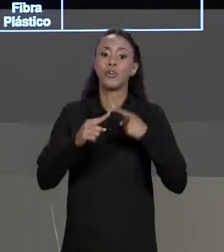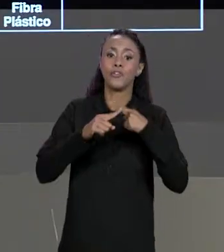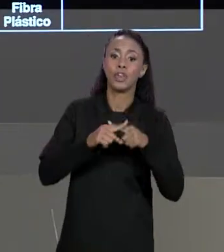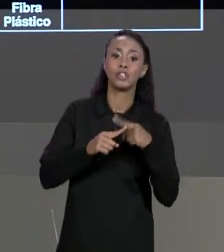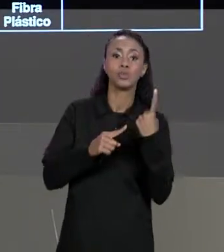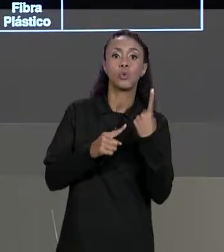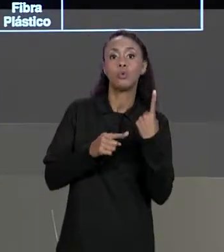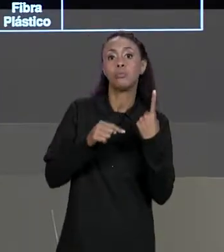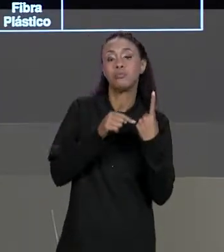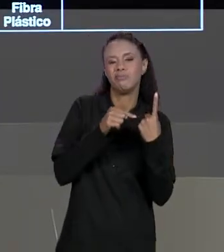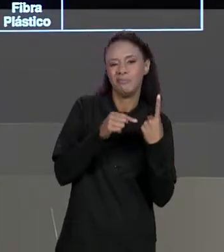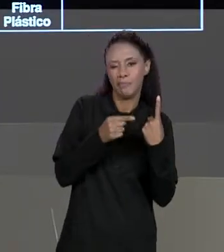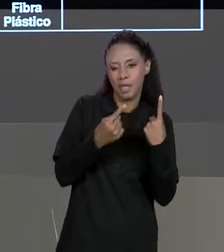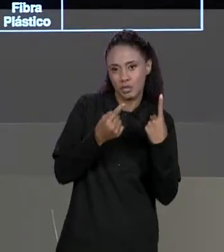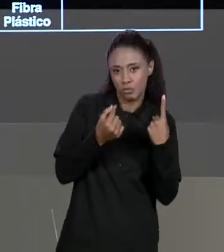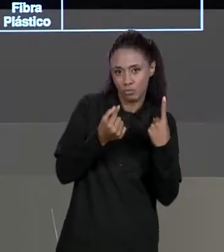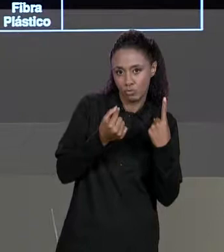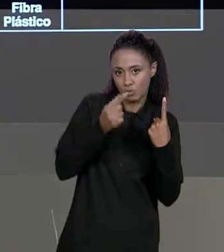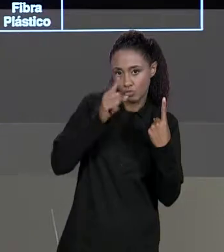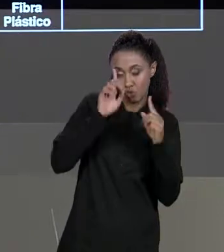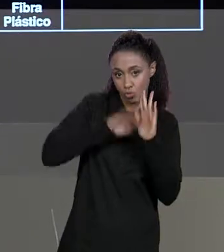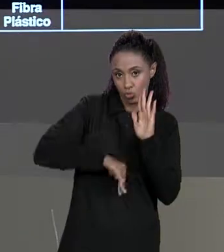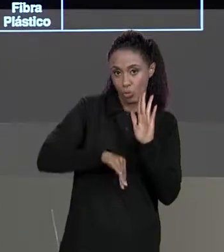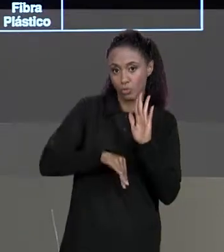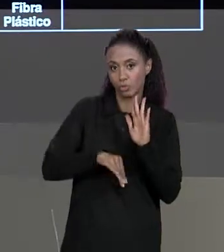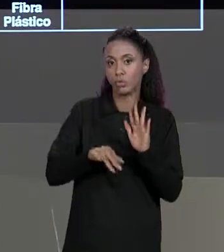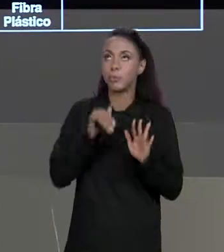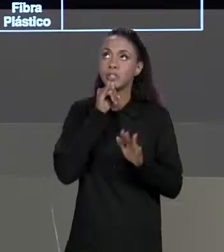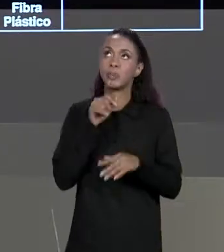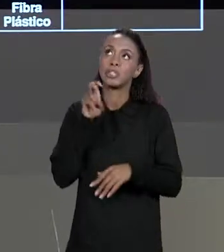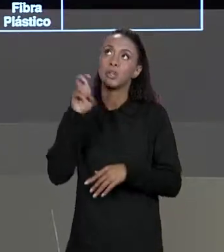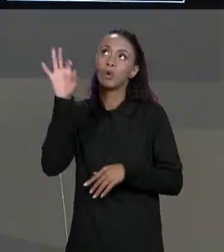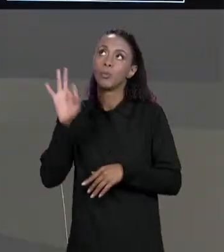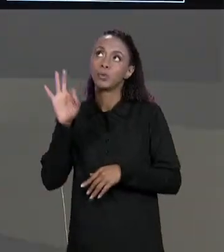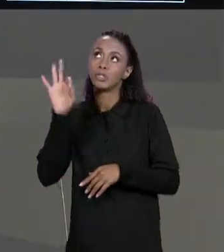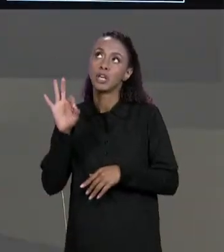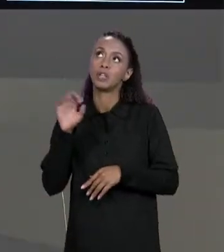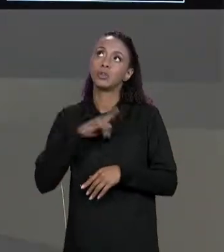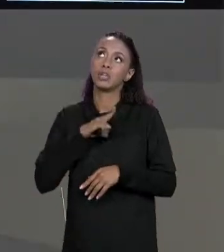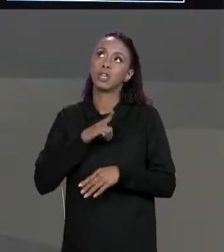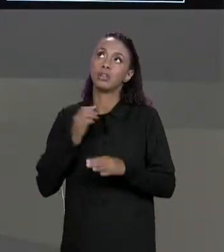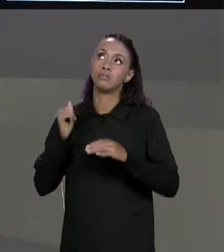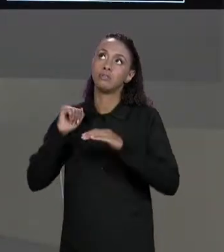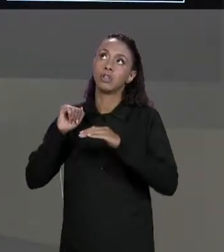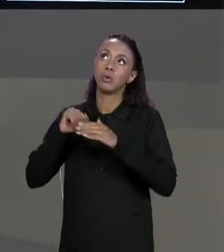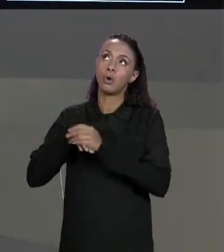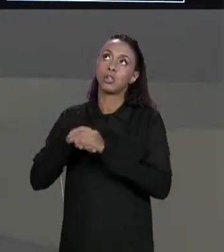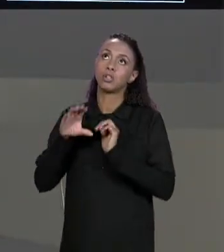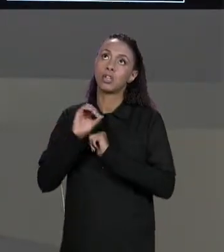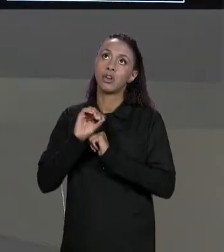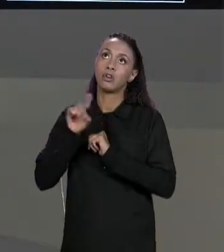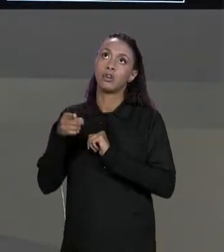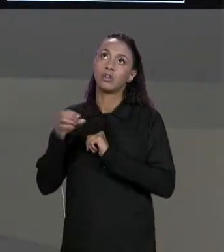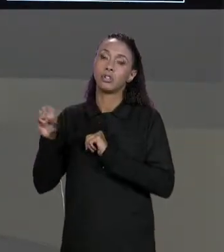UMA PORCENTAGEM, POR EXEMPLO, 5% ESTÁ ARMAZENADO COM 0,05.